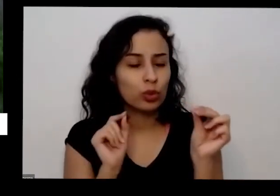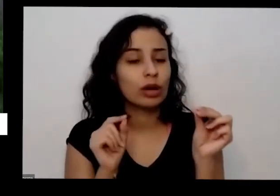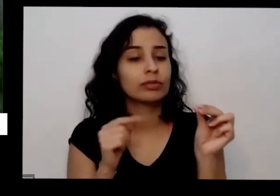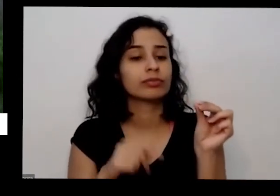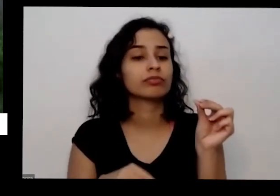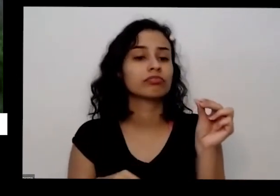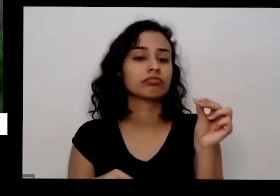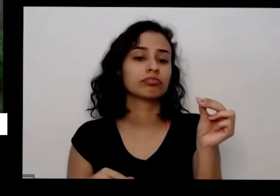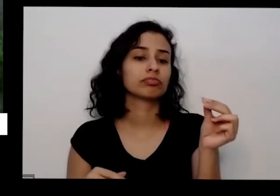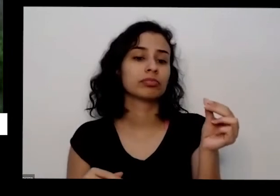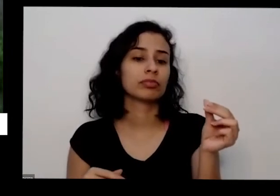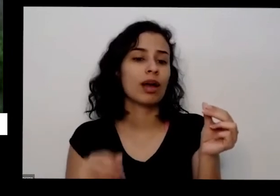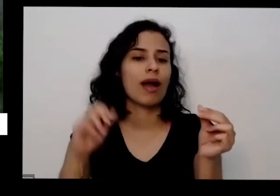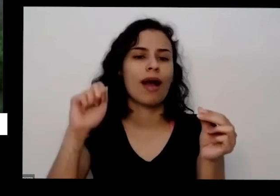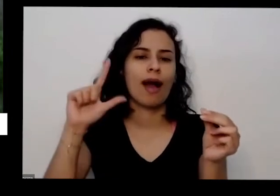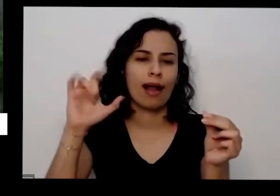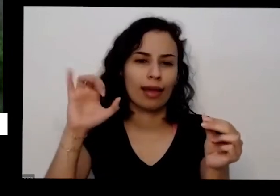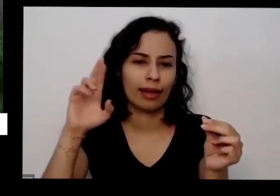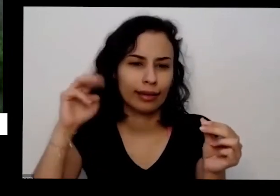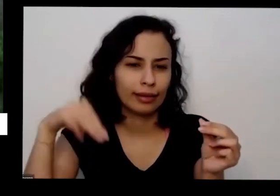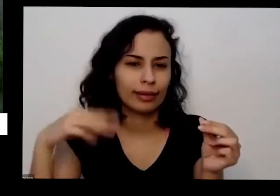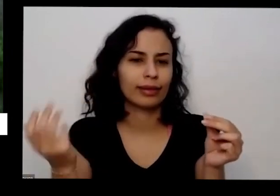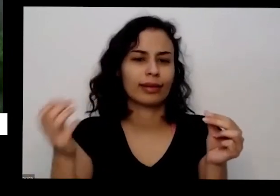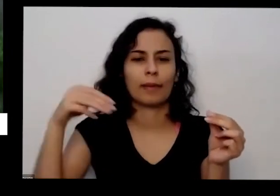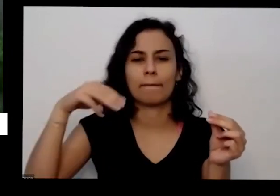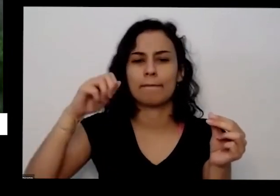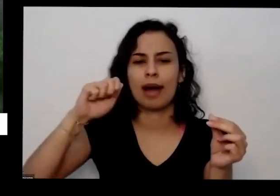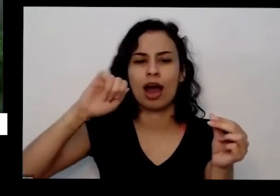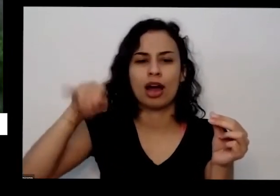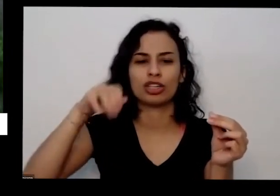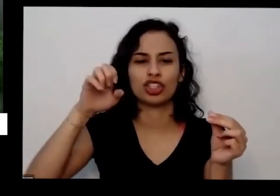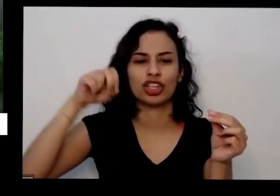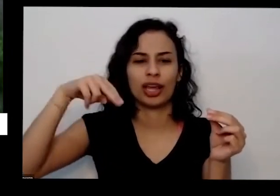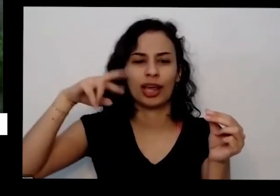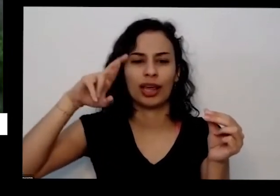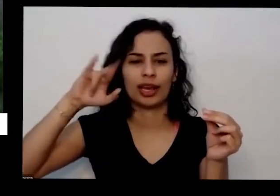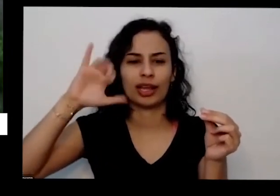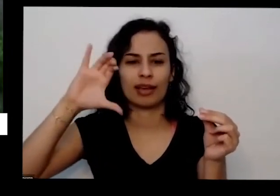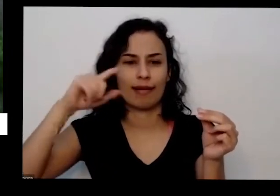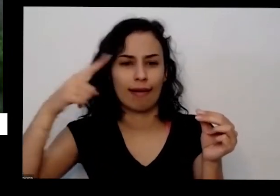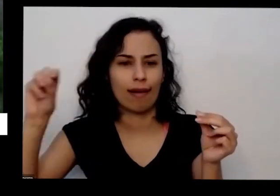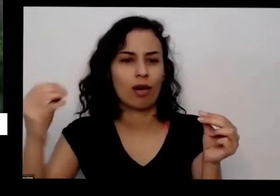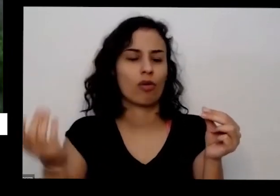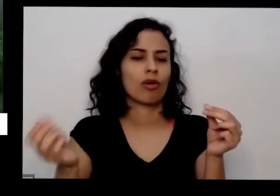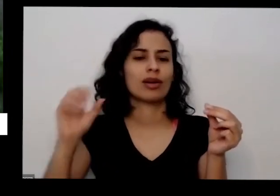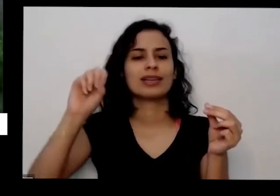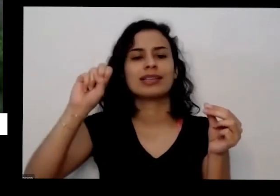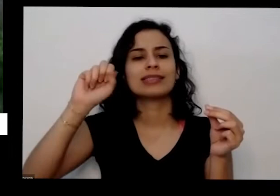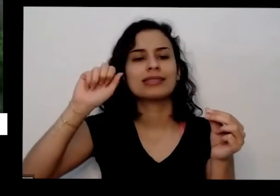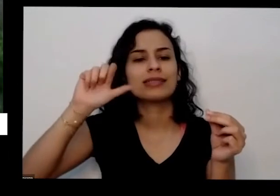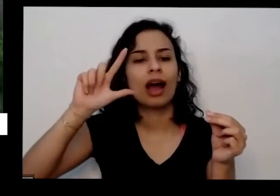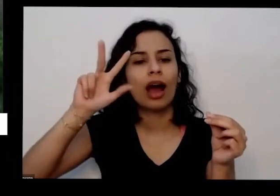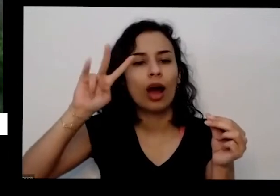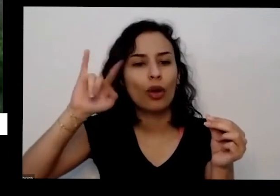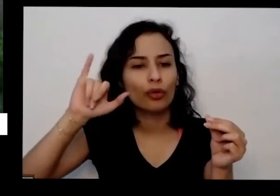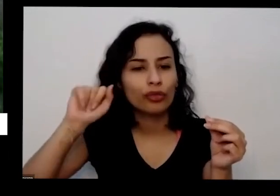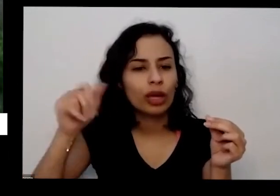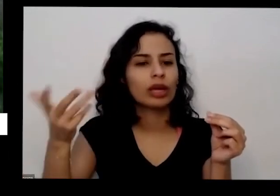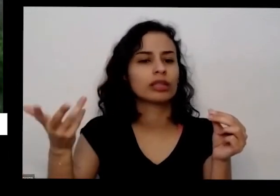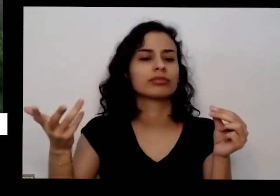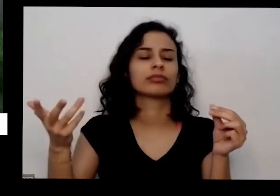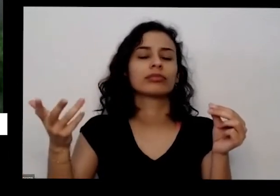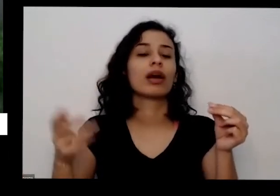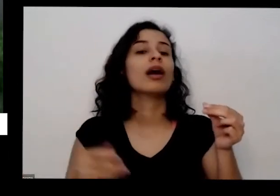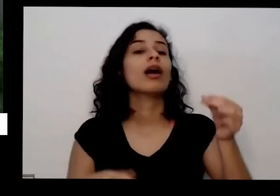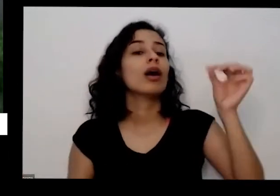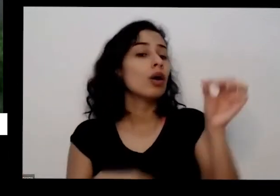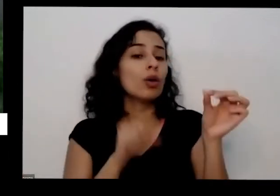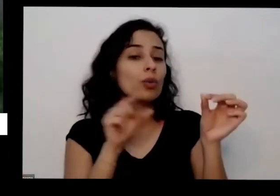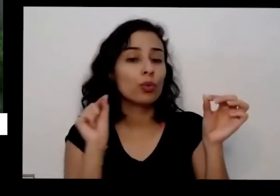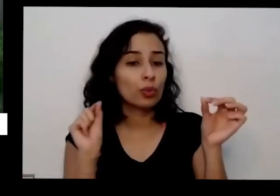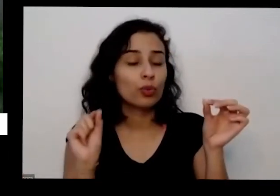que eu o alecrim serve para o manjericão serve para Sálvia aí que que eu vou fazer vou tirar as